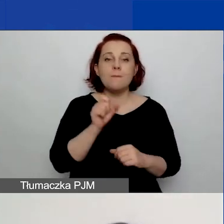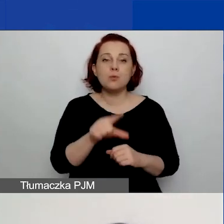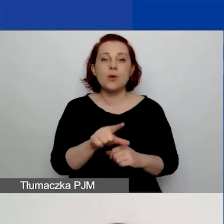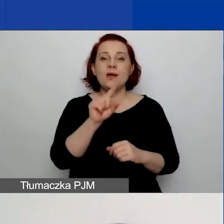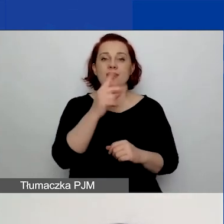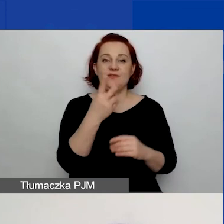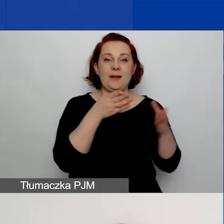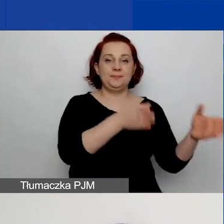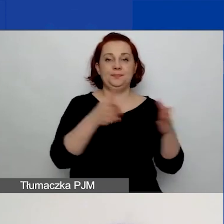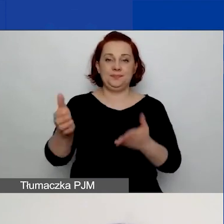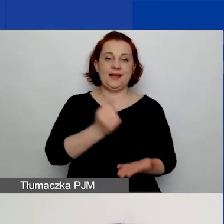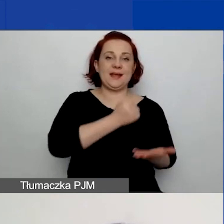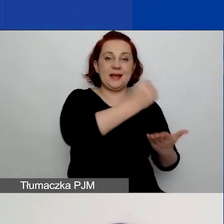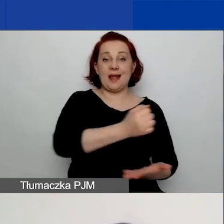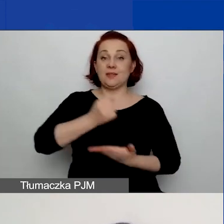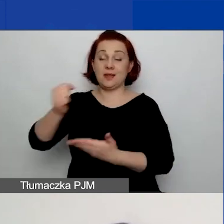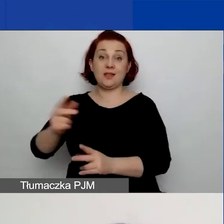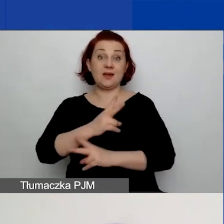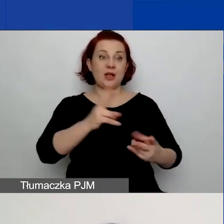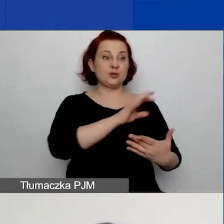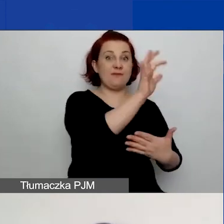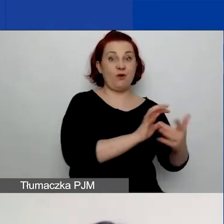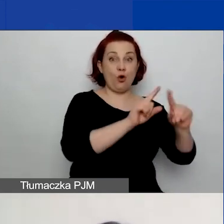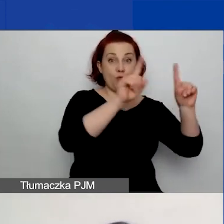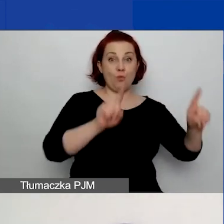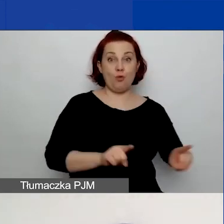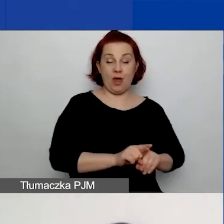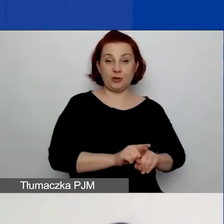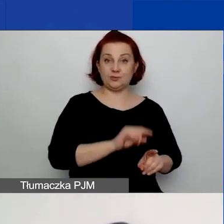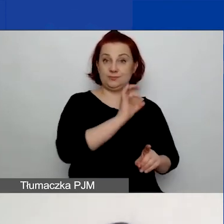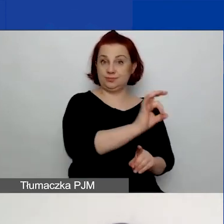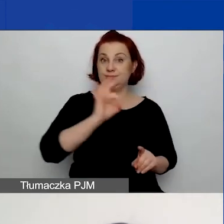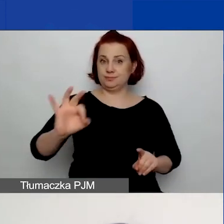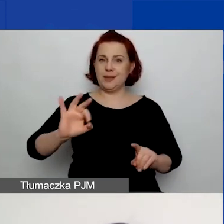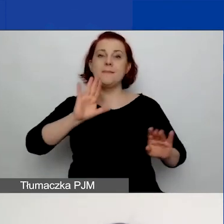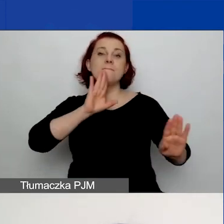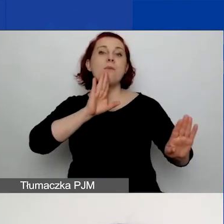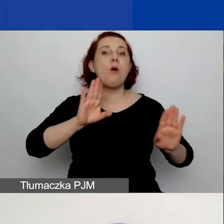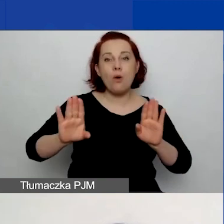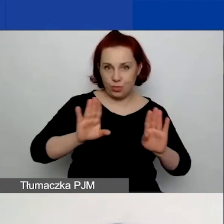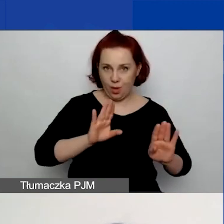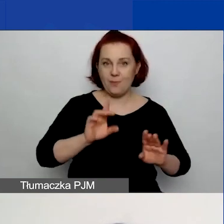Każda z nich ma swój formularz. Te formularze są bardzo do siebie podobne, ale w kilku miejscach się różnią.